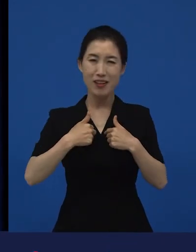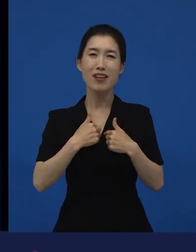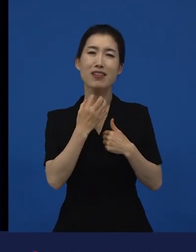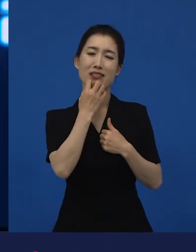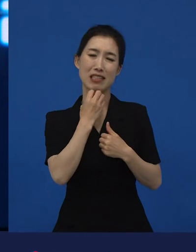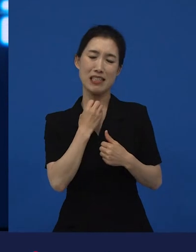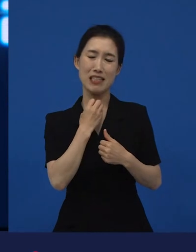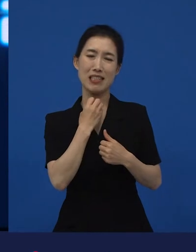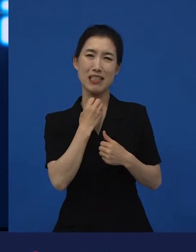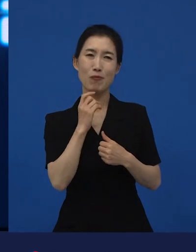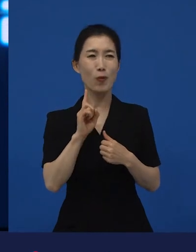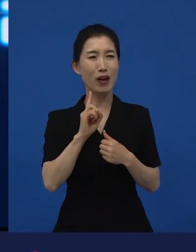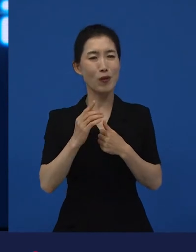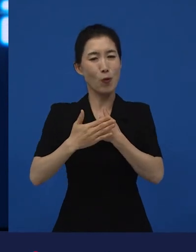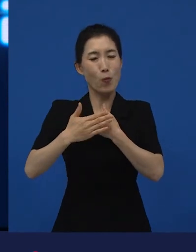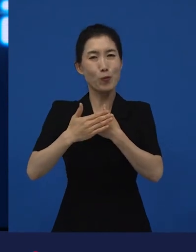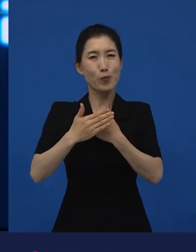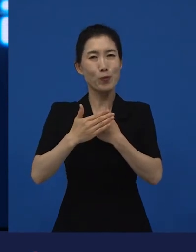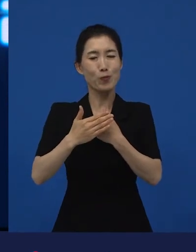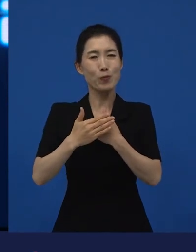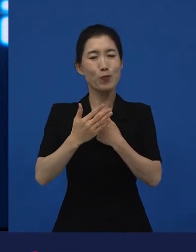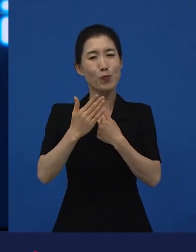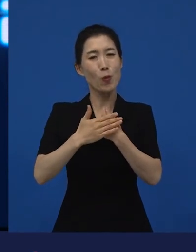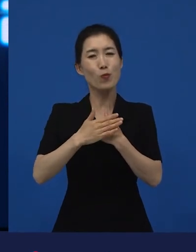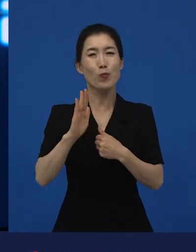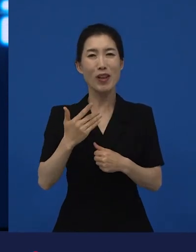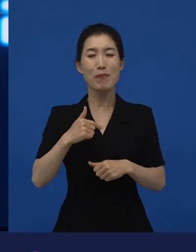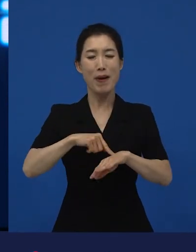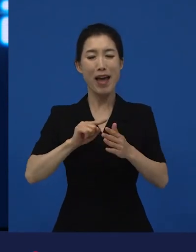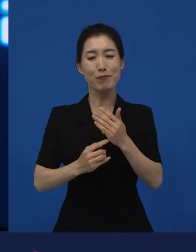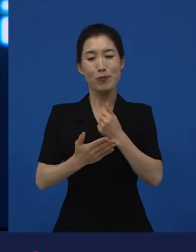저에게 이롭고, 계속 하고 싶고.